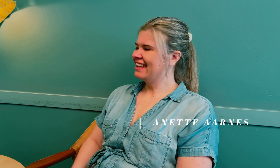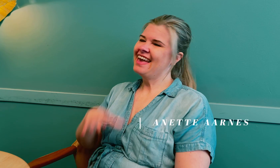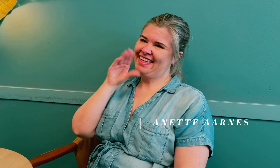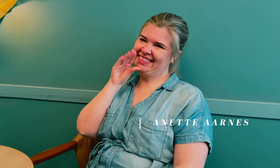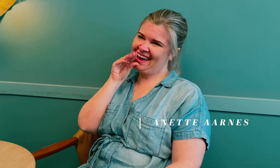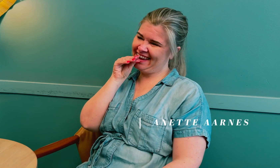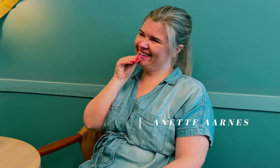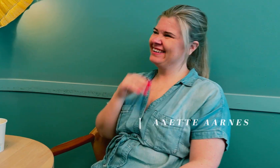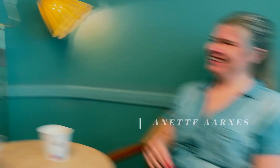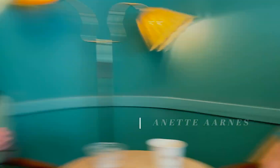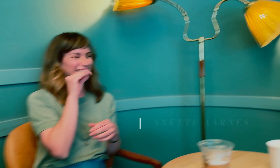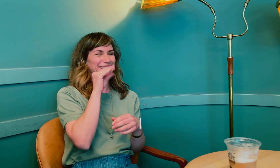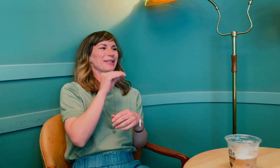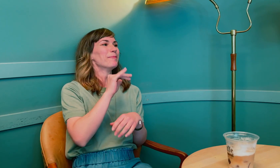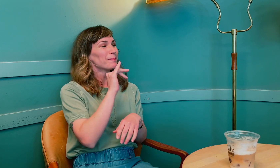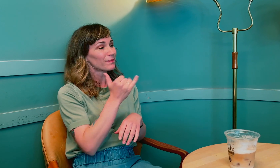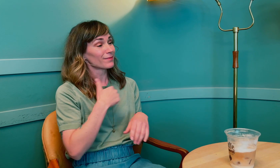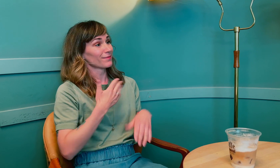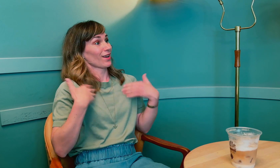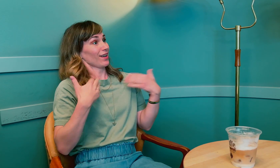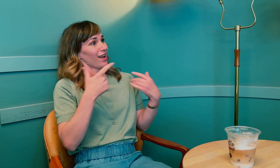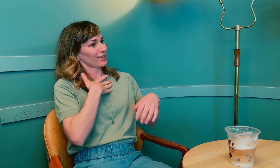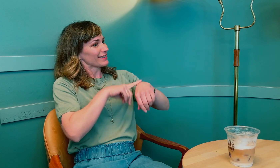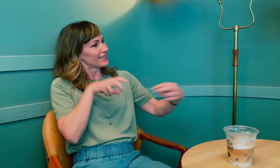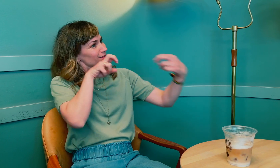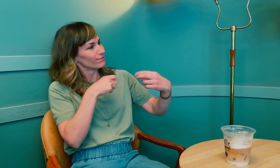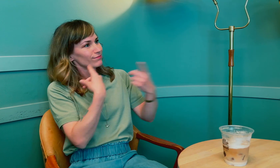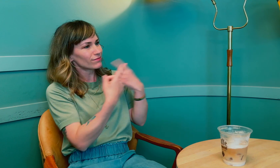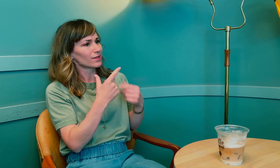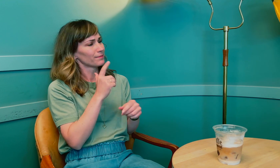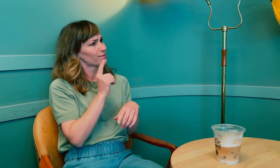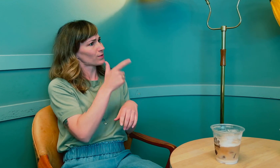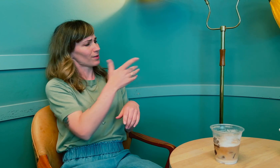Anette: Anette. Anette, ja. Jeg er glad for at du hadde tid til å sitte med meg og prate.